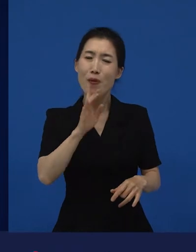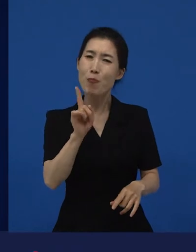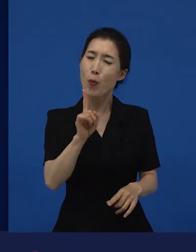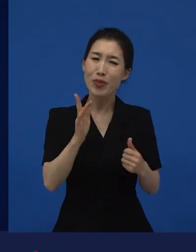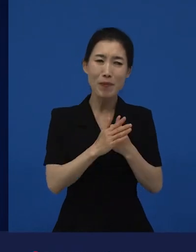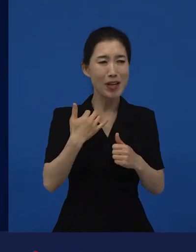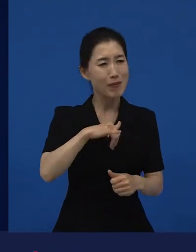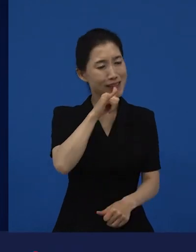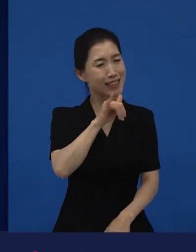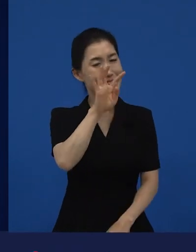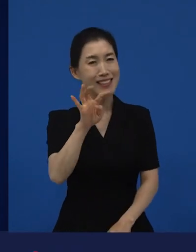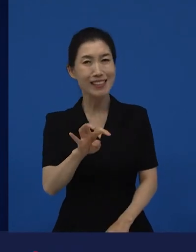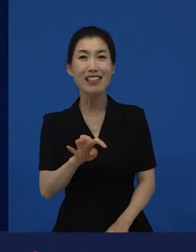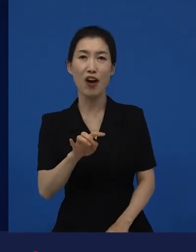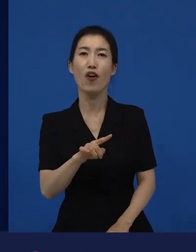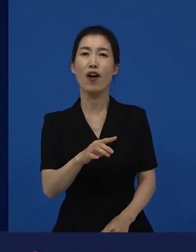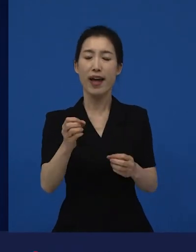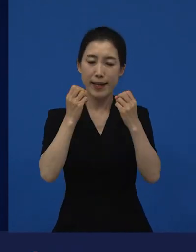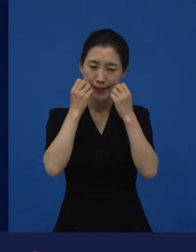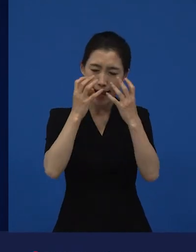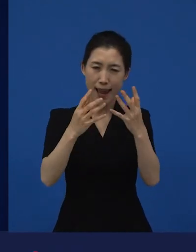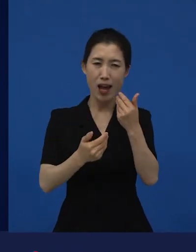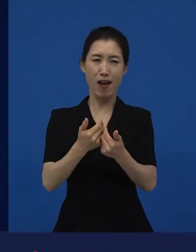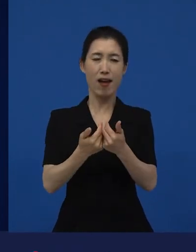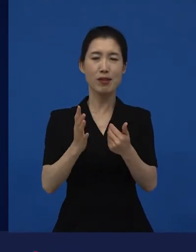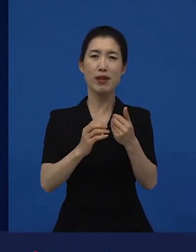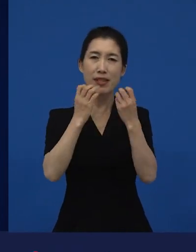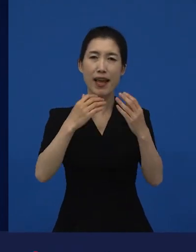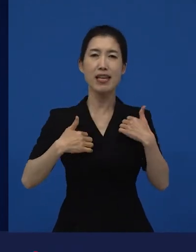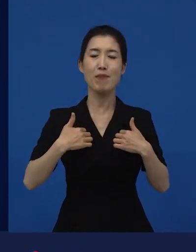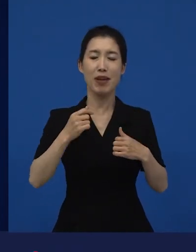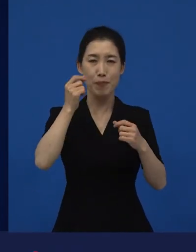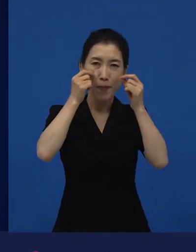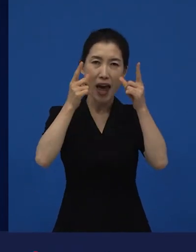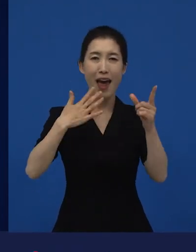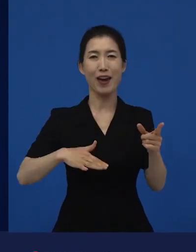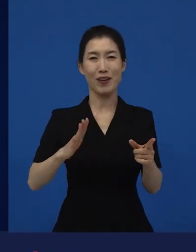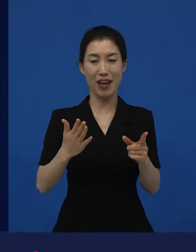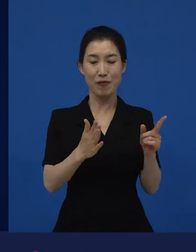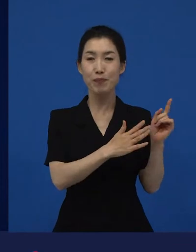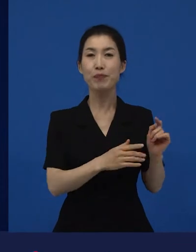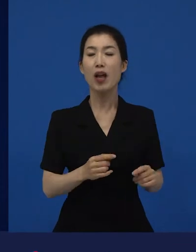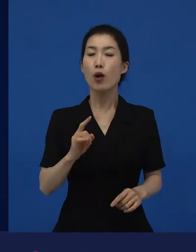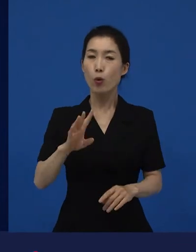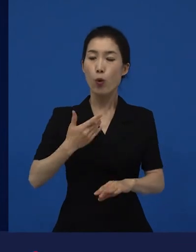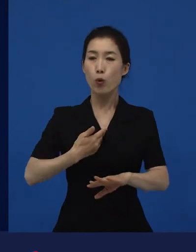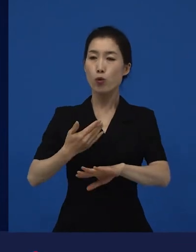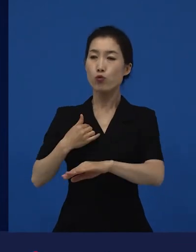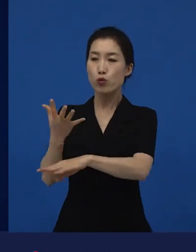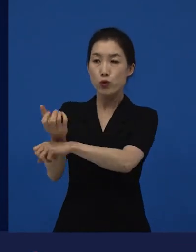그래서 저희가 수입해서 배급하는 영화들 중에 독일에서는 1등한 영화에요.